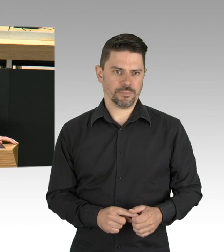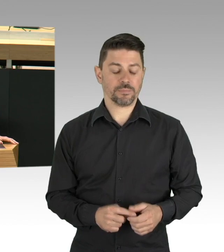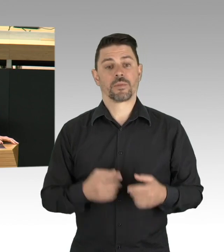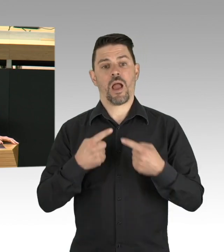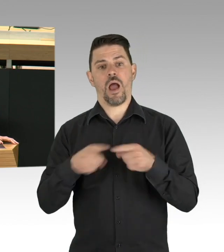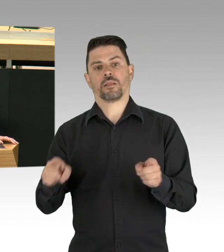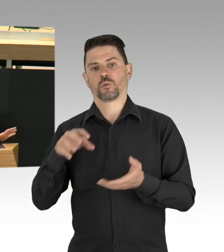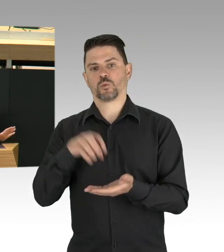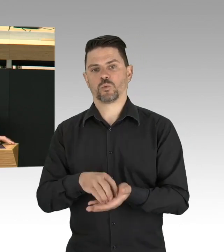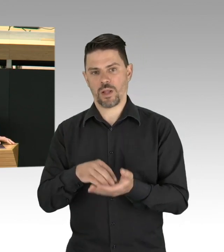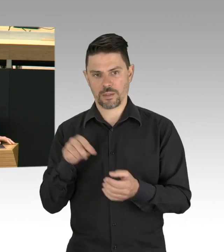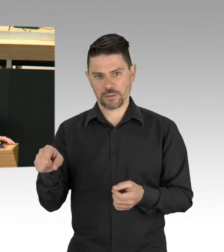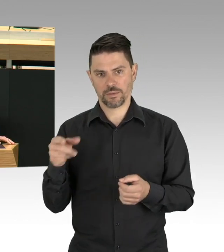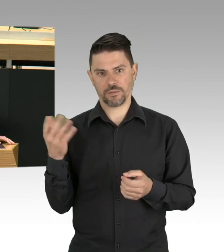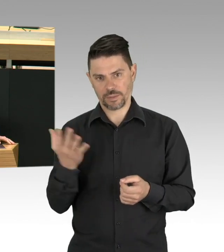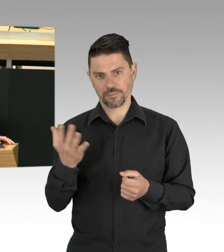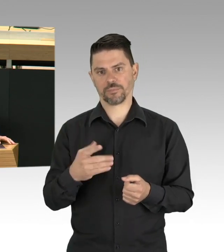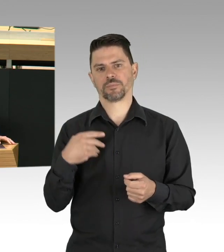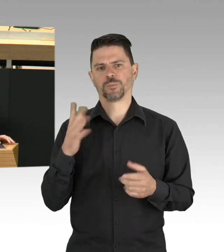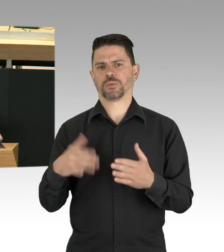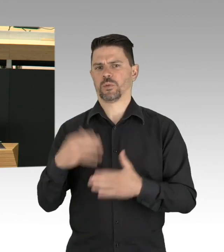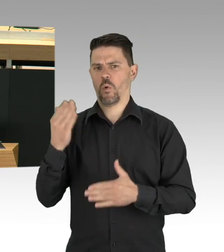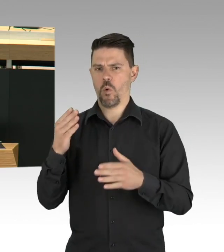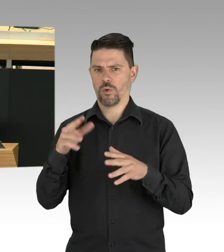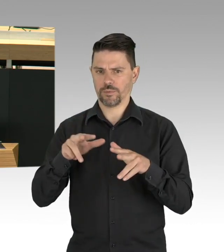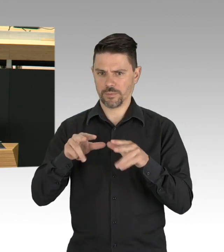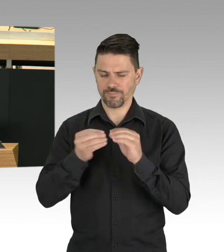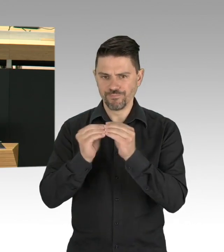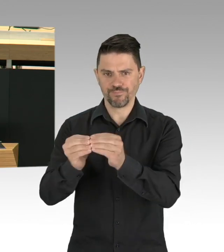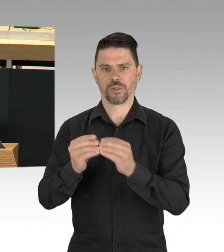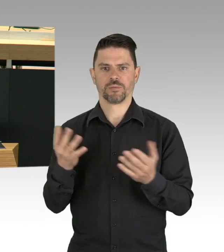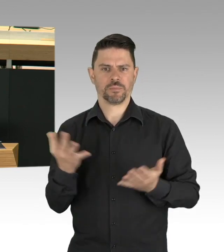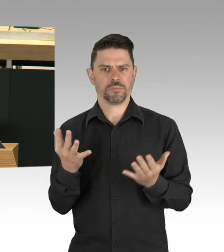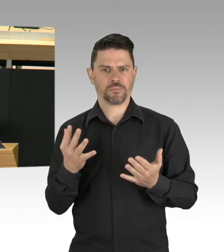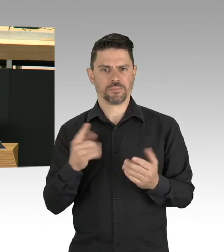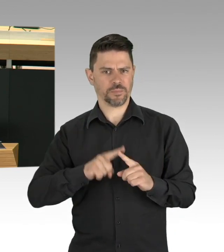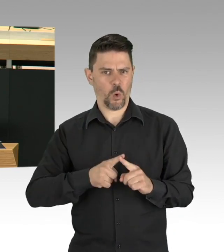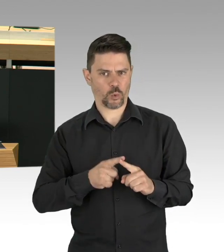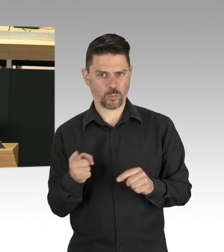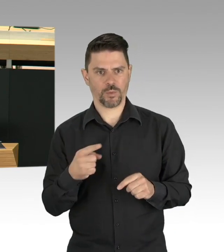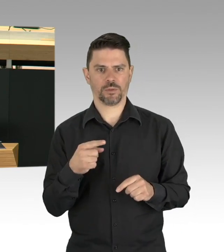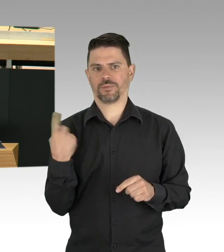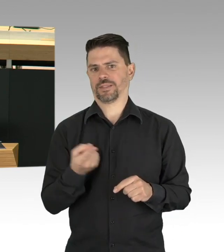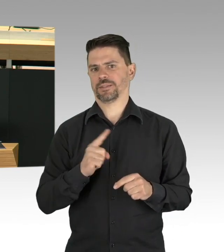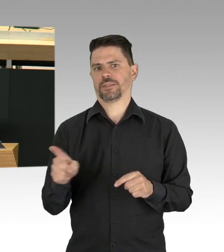Und ja, Datenaustausch darf auch sein, denn Ansteckung erfolgt ja auch zwischen Britz und Köpenick